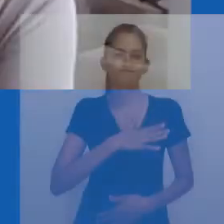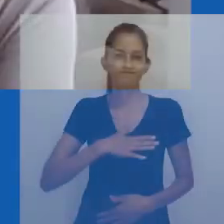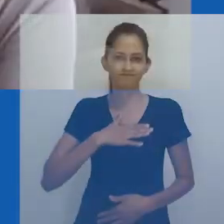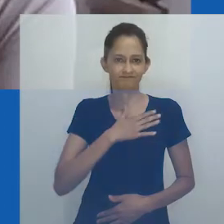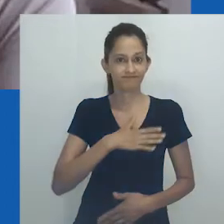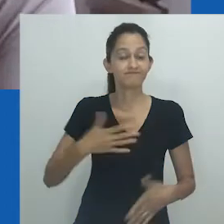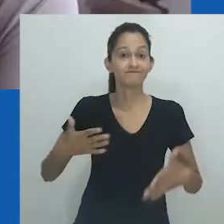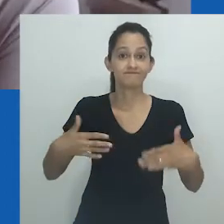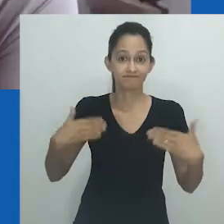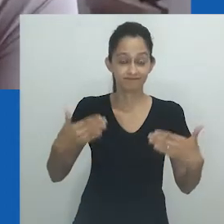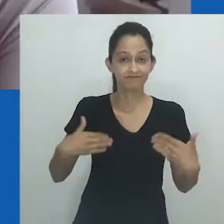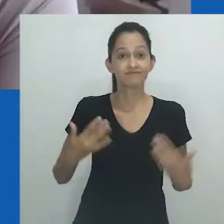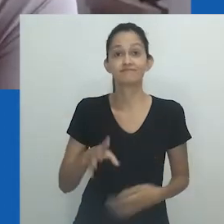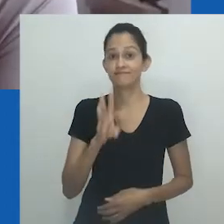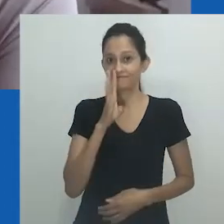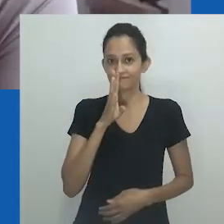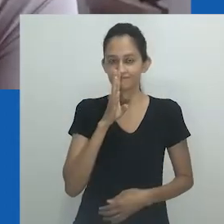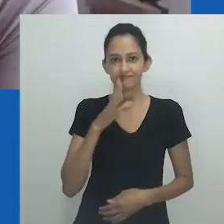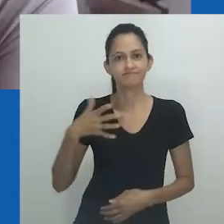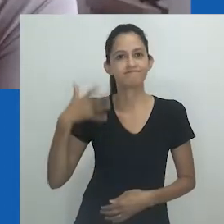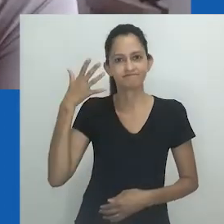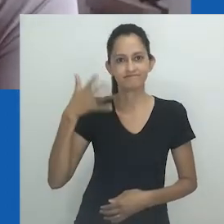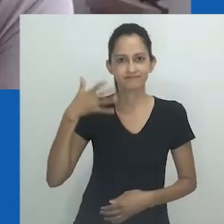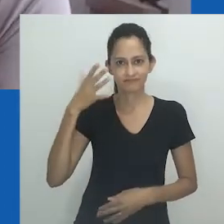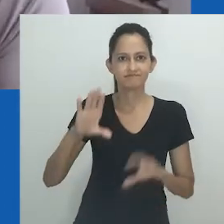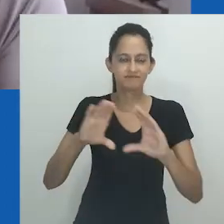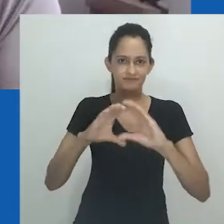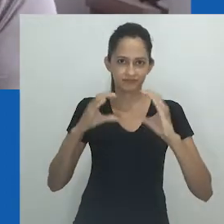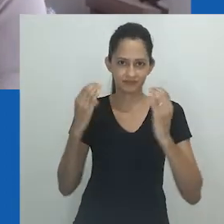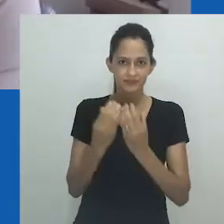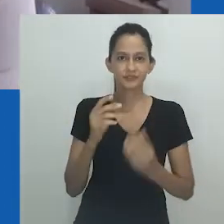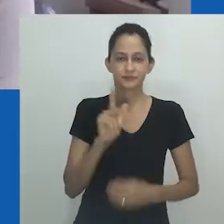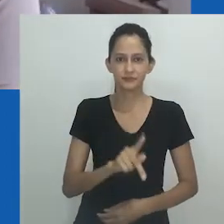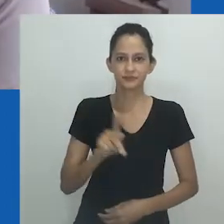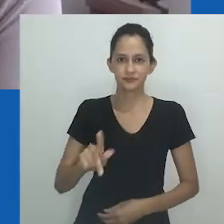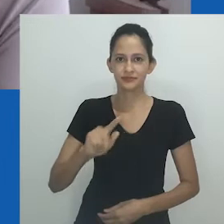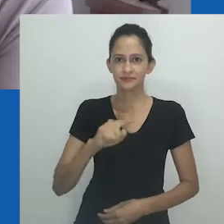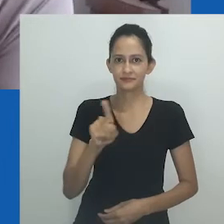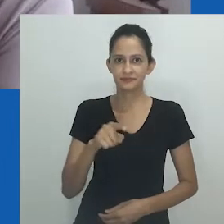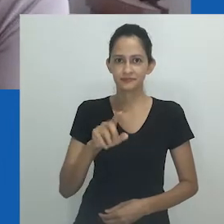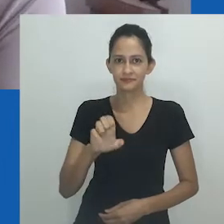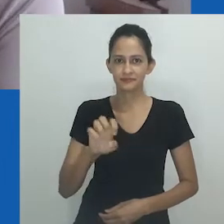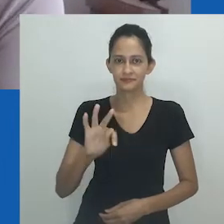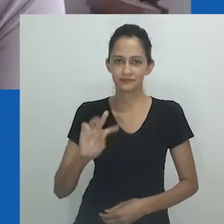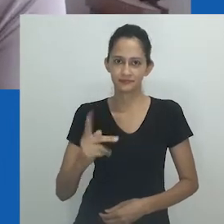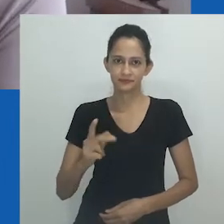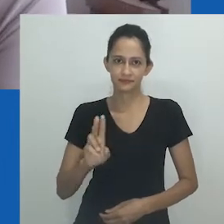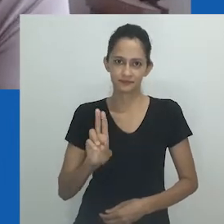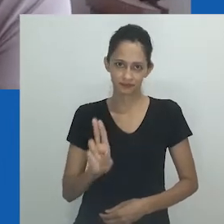Hoje, teremos a imensa satisfação de assistir à conferência da professora Zethu Matebeni